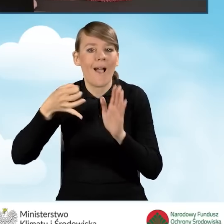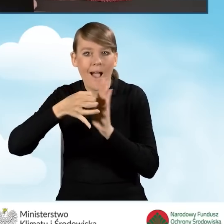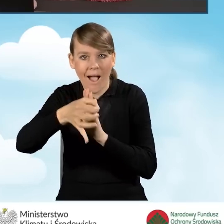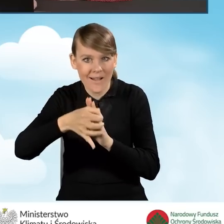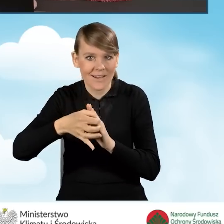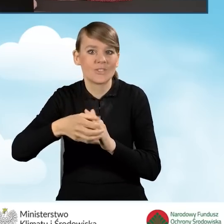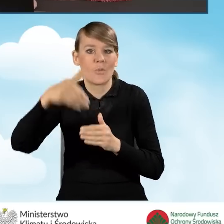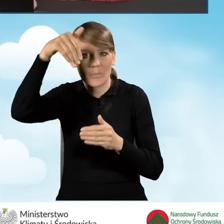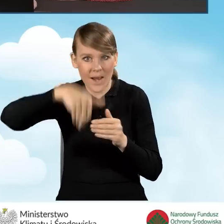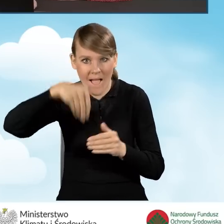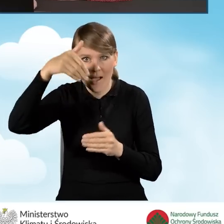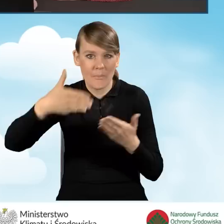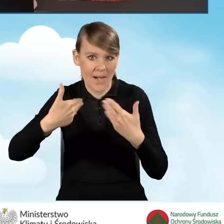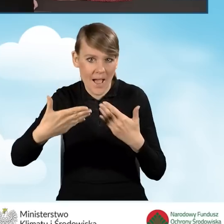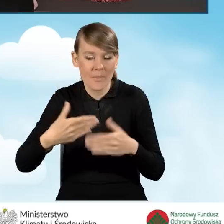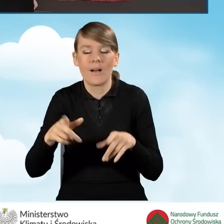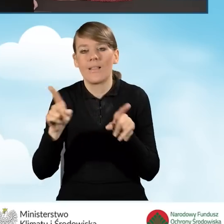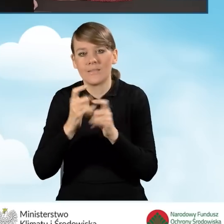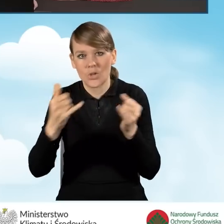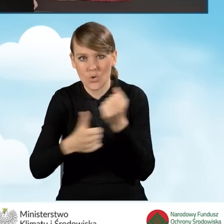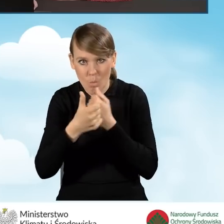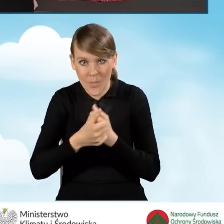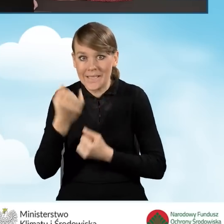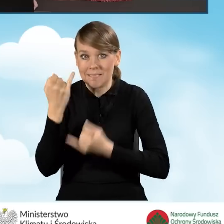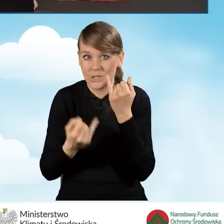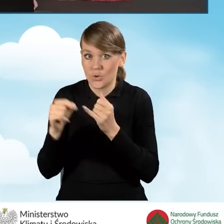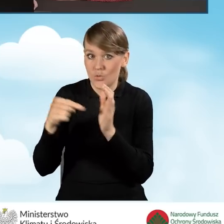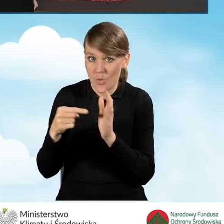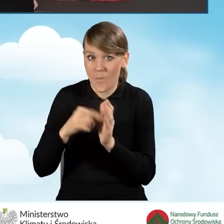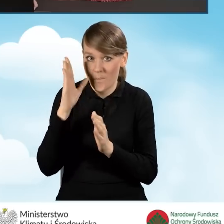związana z tym zakresem. Jeżeli takie przedsięwzięcie będzie realizowane,